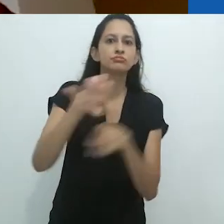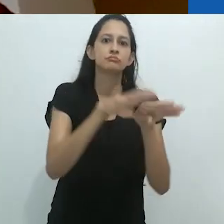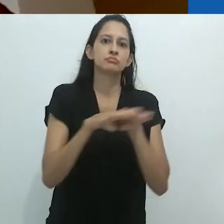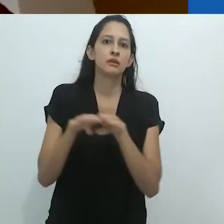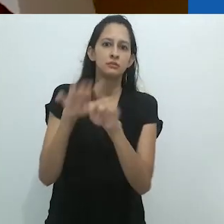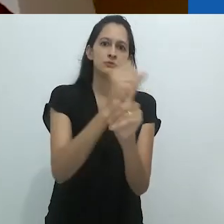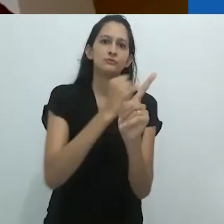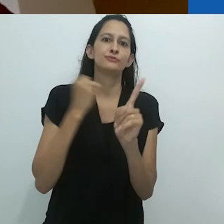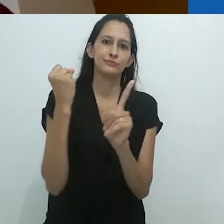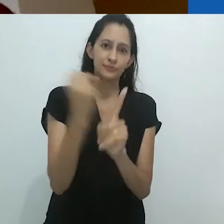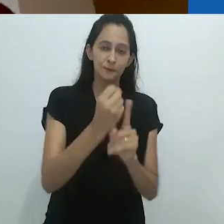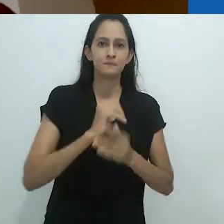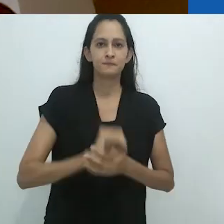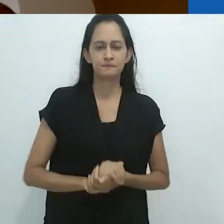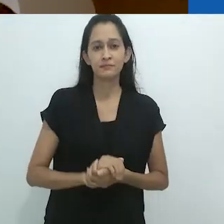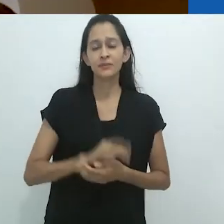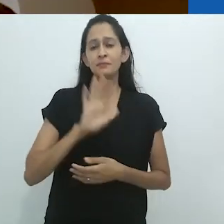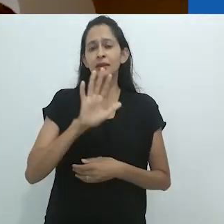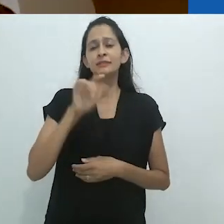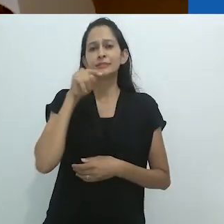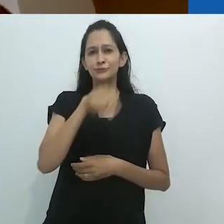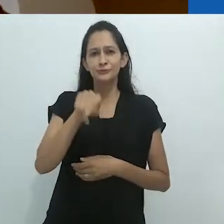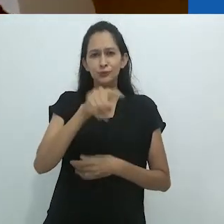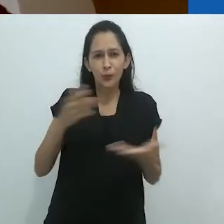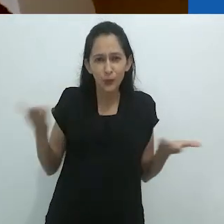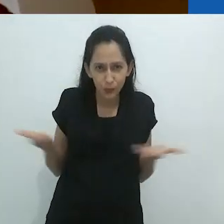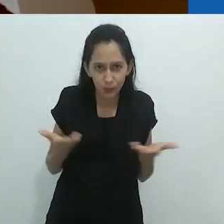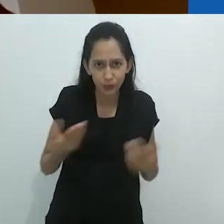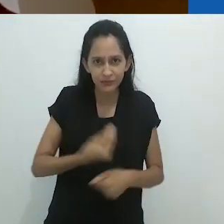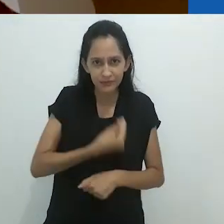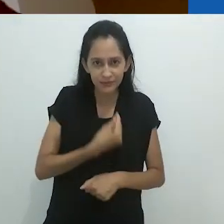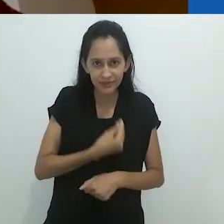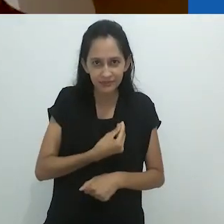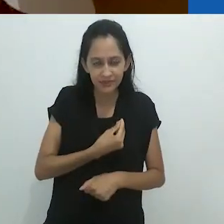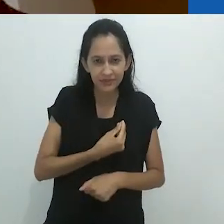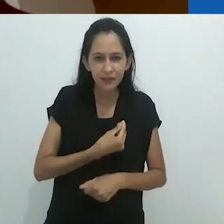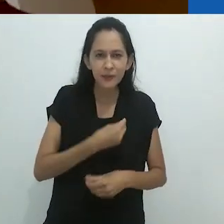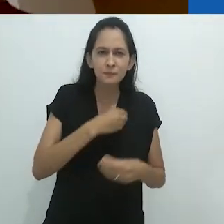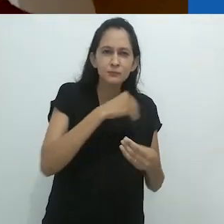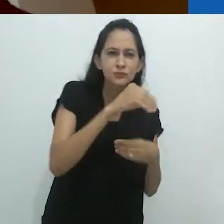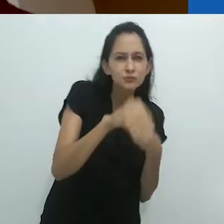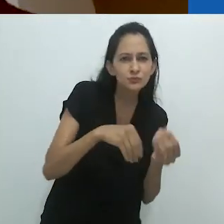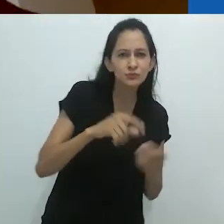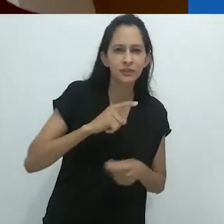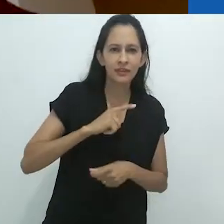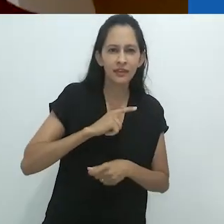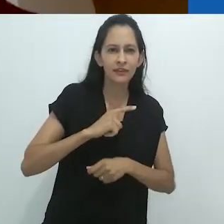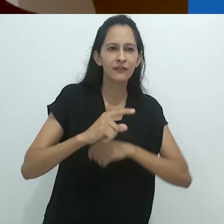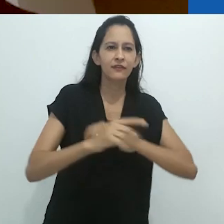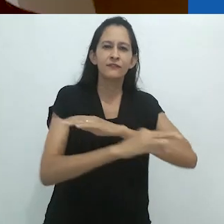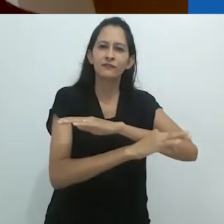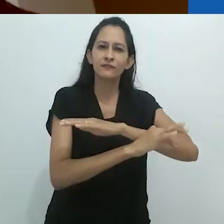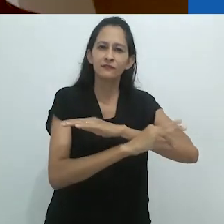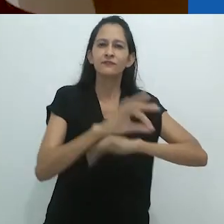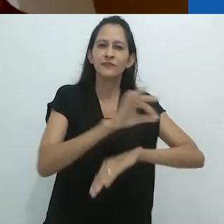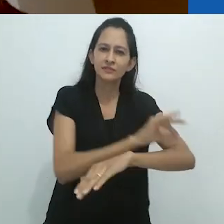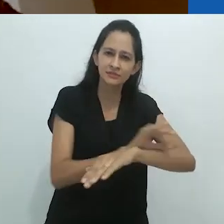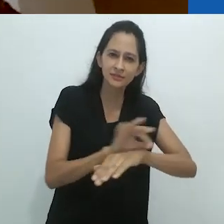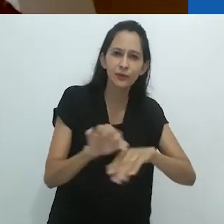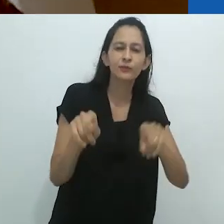Ao invés disso, hoje, uma mistura de ficção científica e algo como